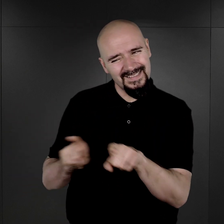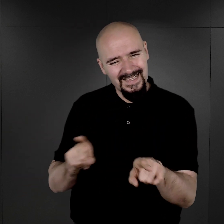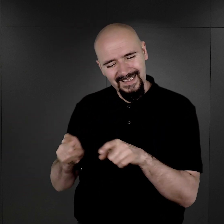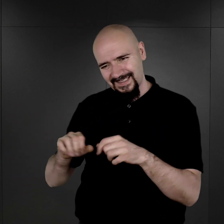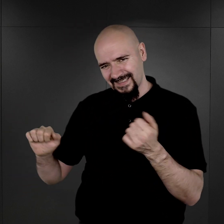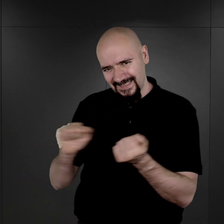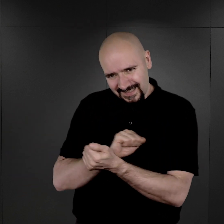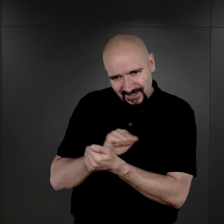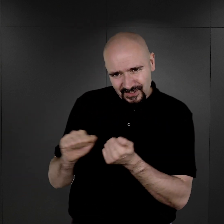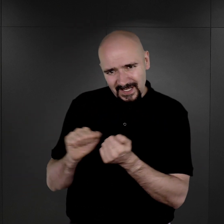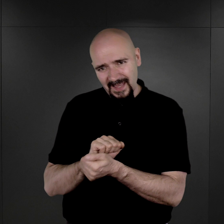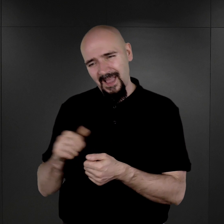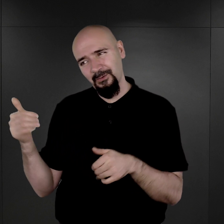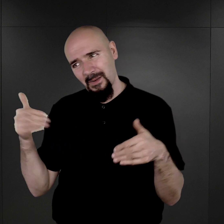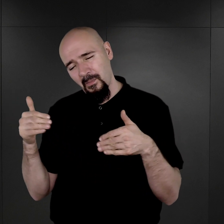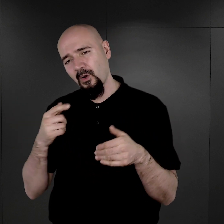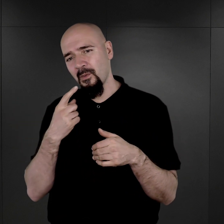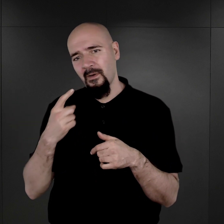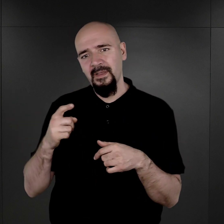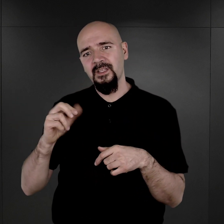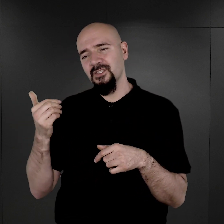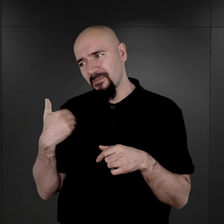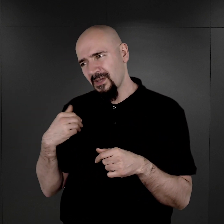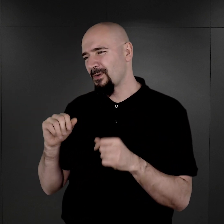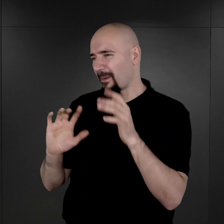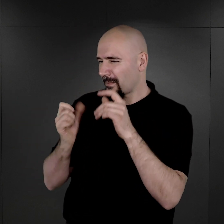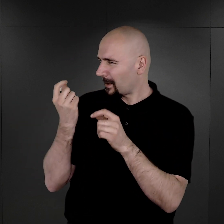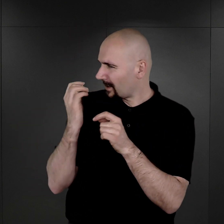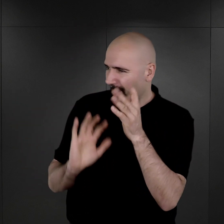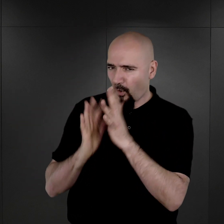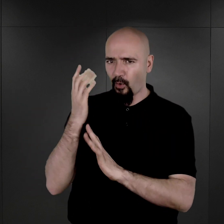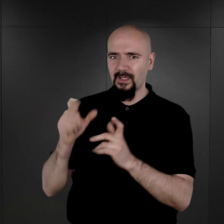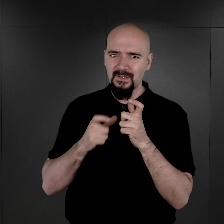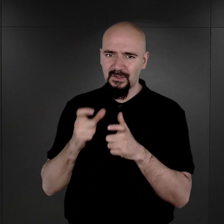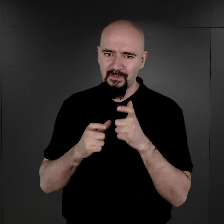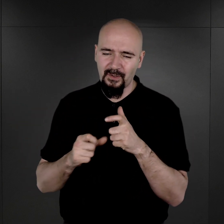które mogłyby sugerować, że to na skutek ognia, na skutek działania właśnie ognia powstały.